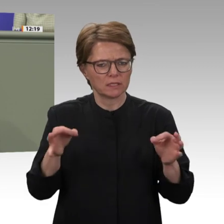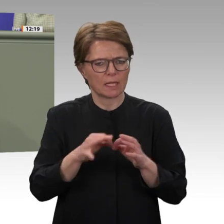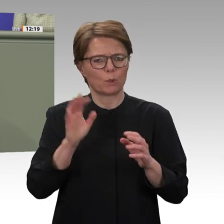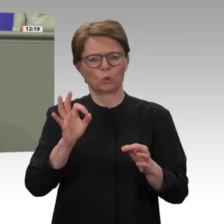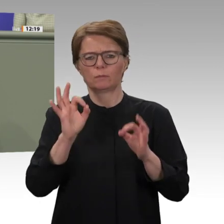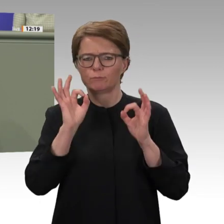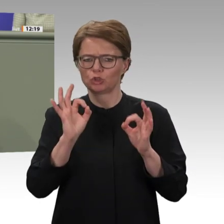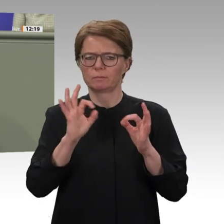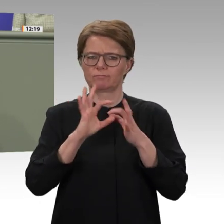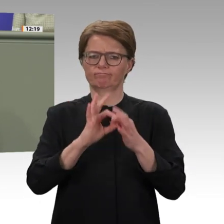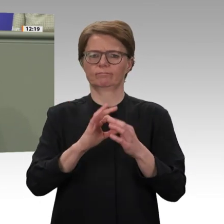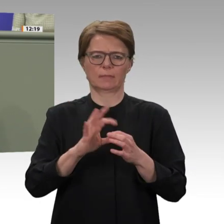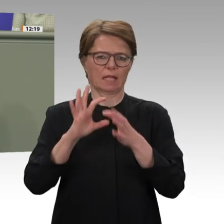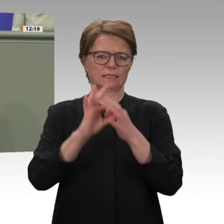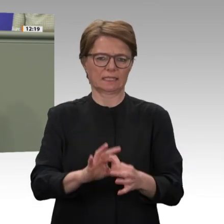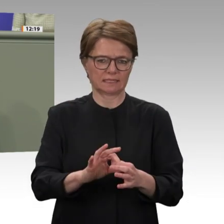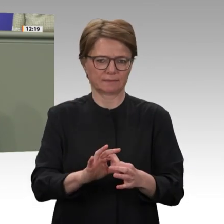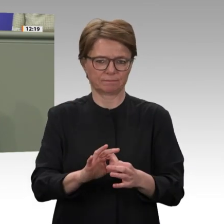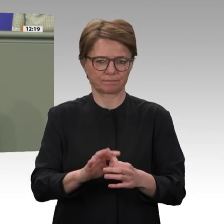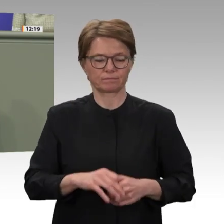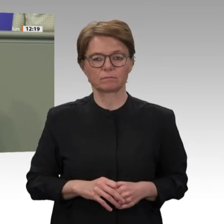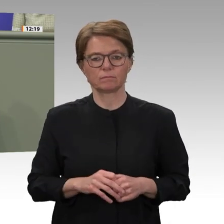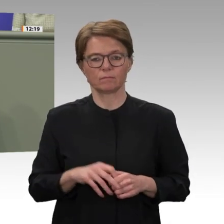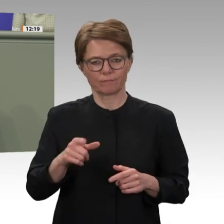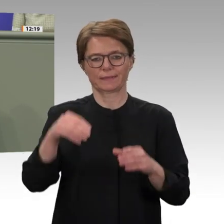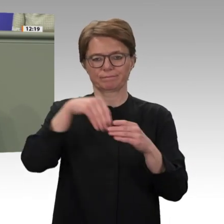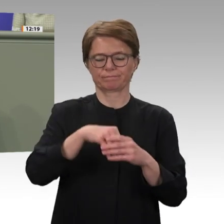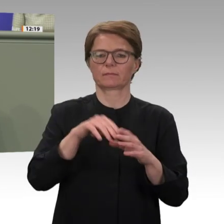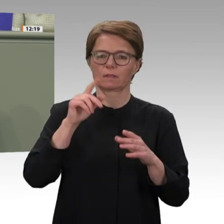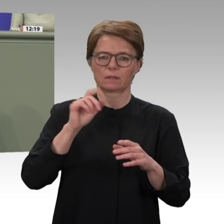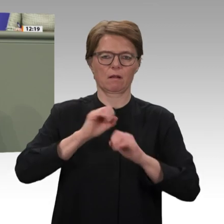dass die Koalition und die Grünen ihre Anträge zur Sofortabstimmung heute ins